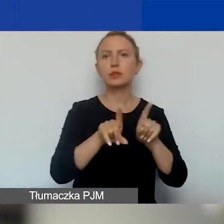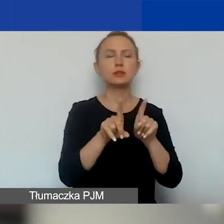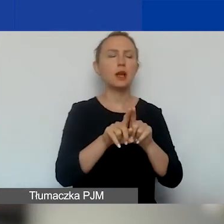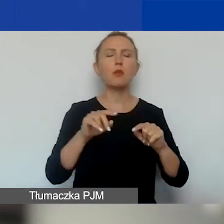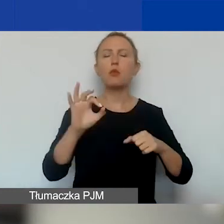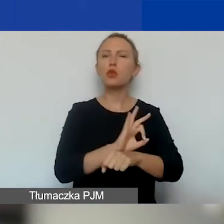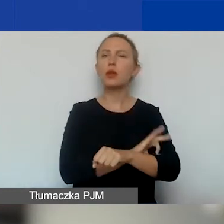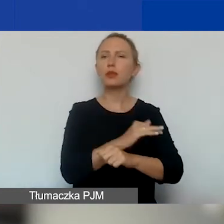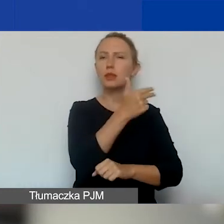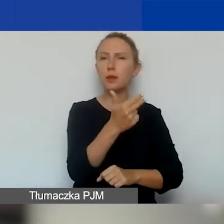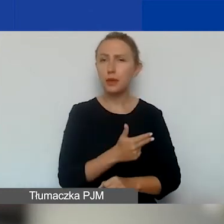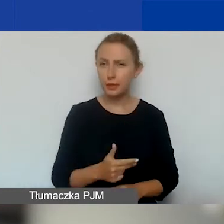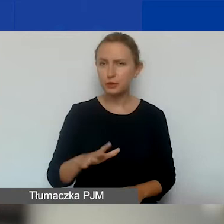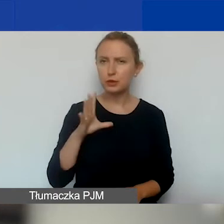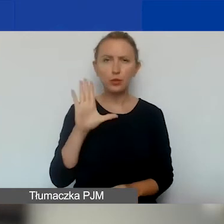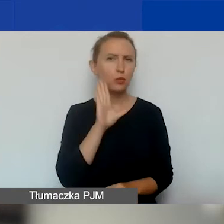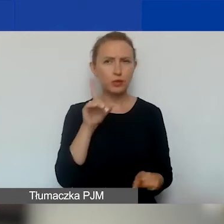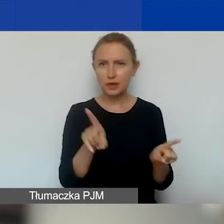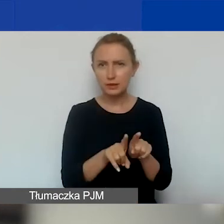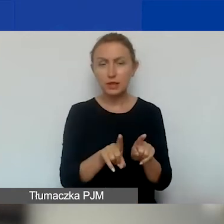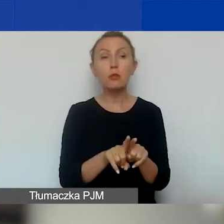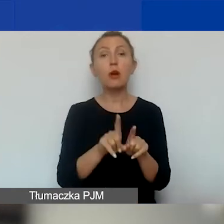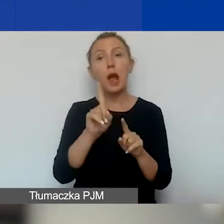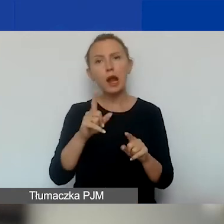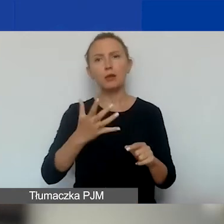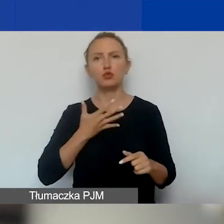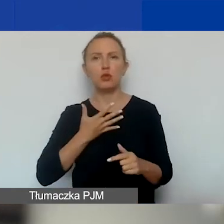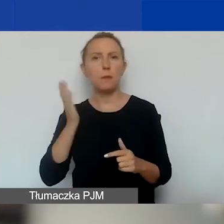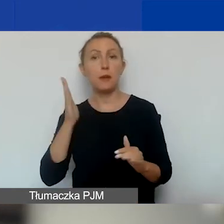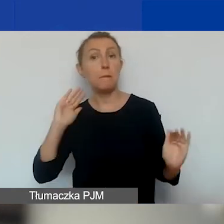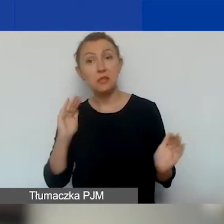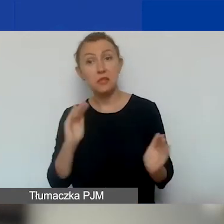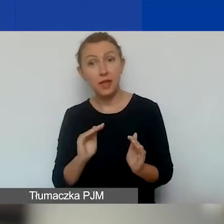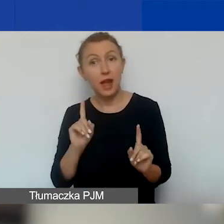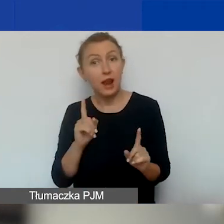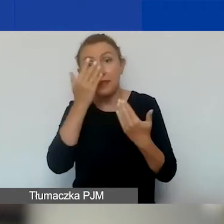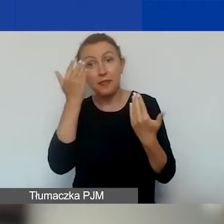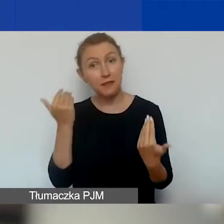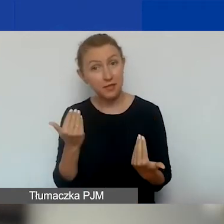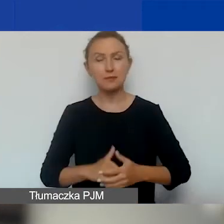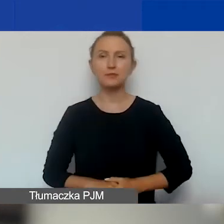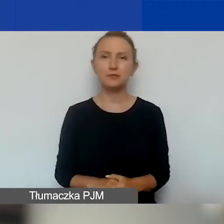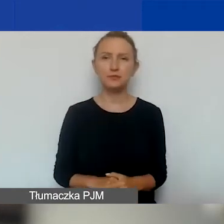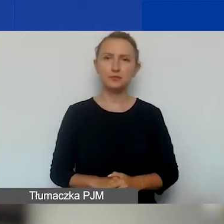Tylko zakładamy, że będzie ich mniej, ale nie wiem tego. Że będzie ich mniej